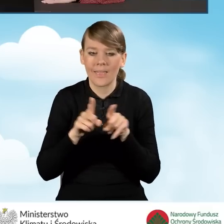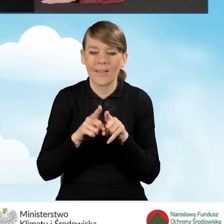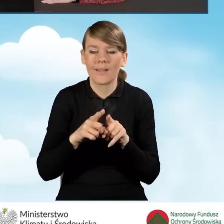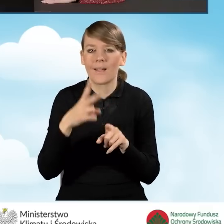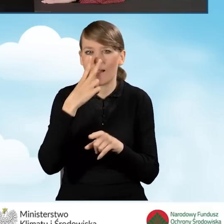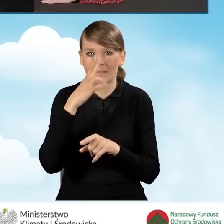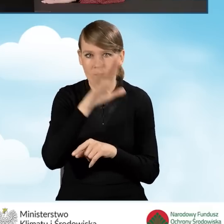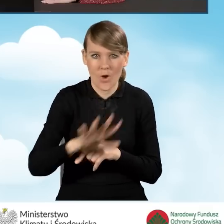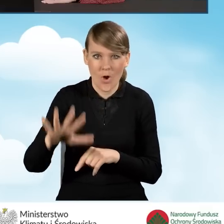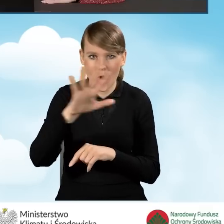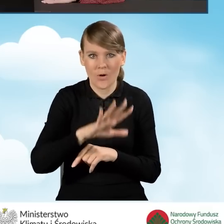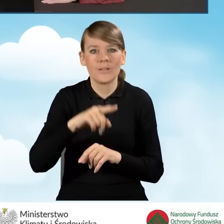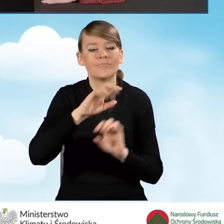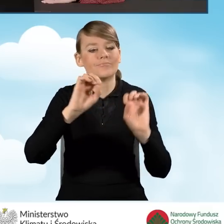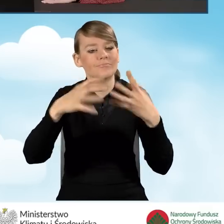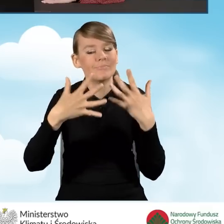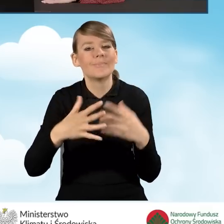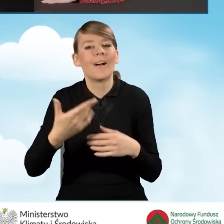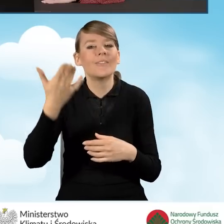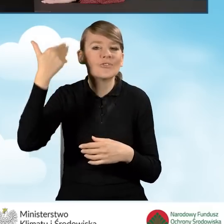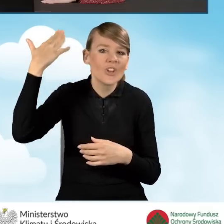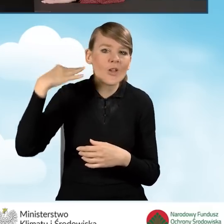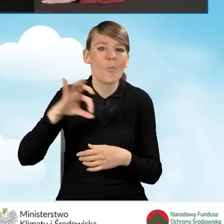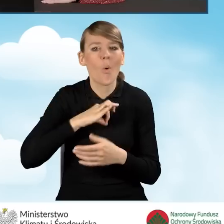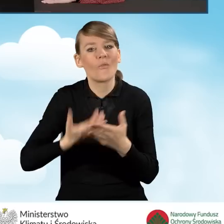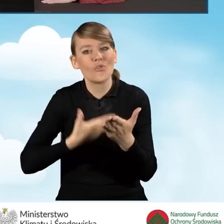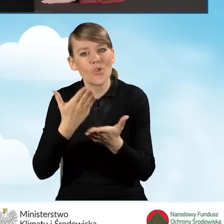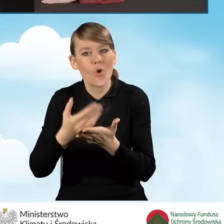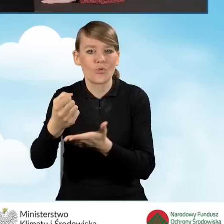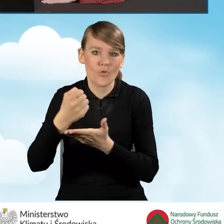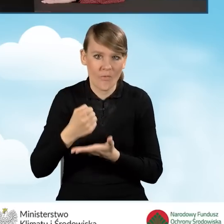w którym wyświetlają się nasze wnioski o dofinansowanie, które kiedykolwiek rozpoczęliśmy bądź złożyliśmy.